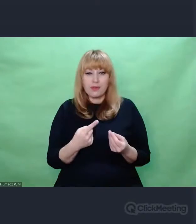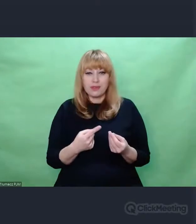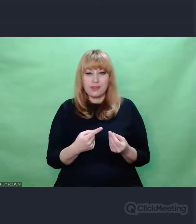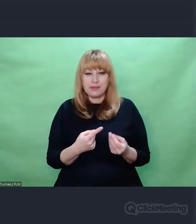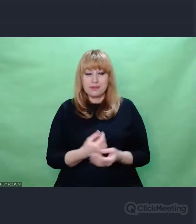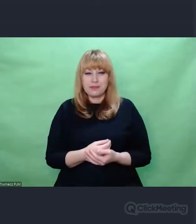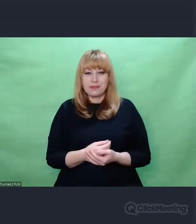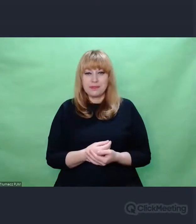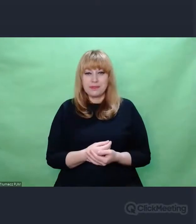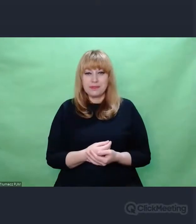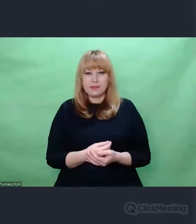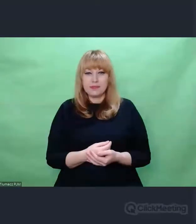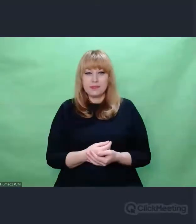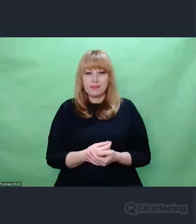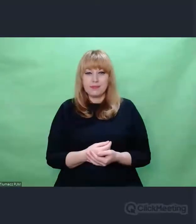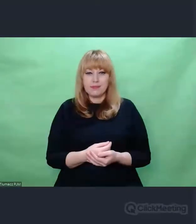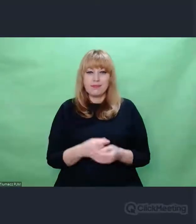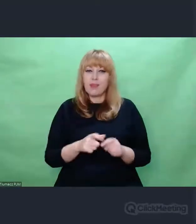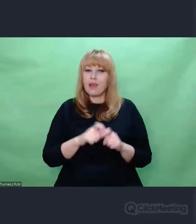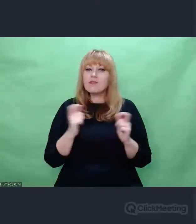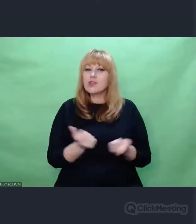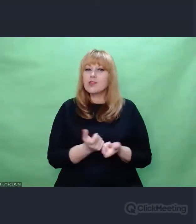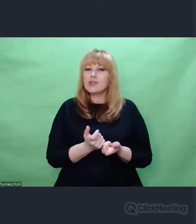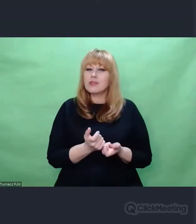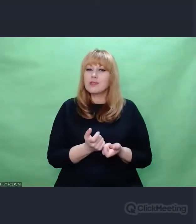to wszystko prowadzi mnie do zadania sobie pytania